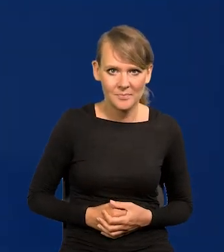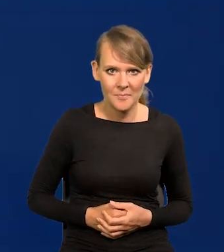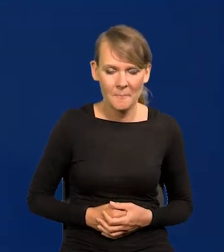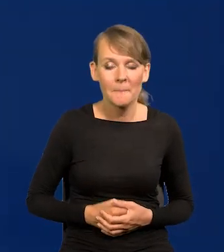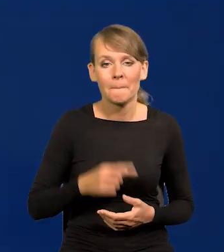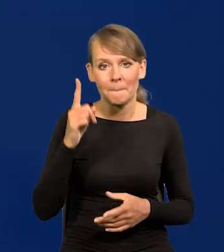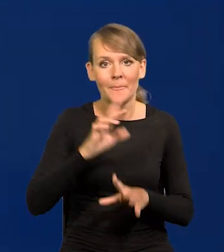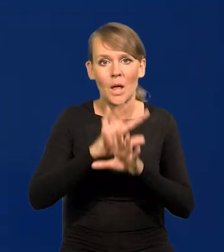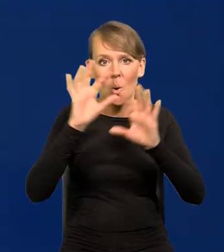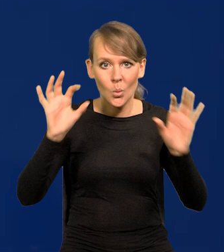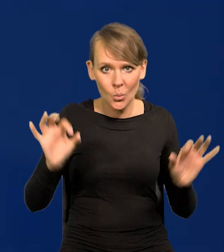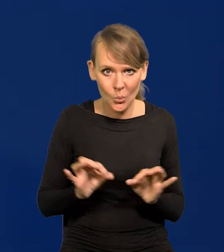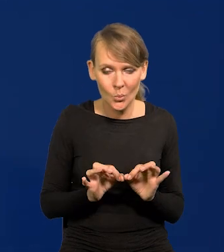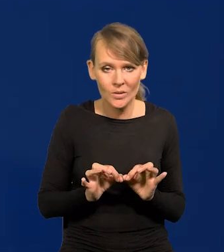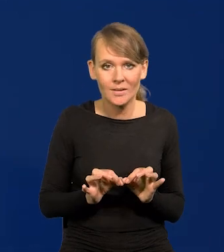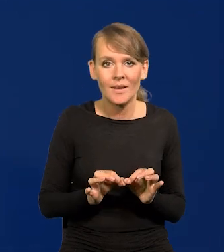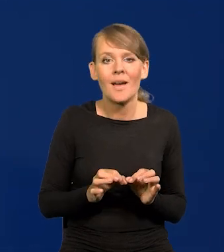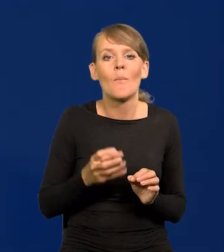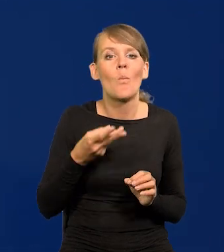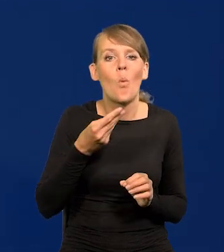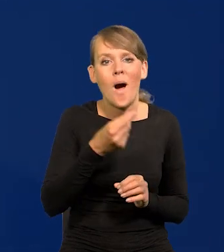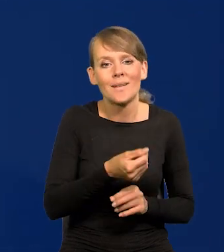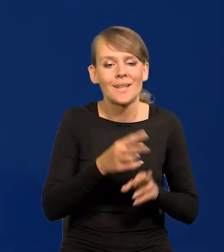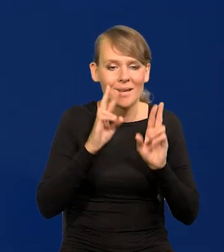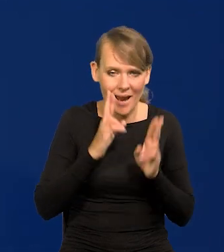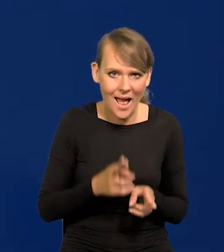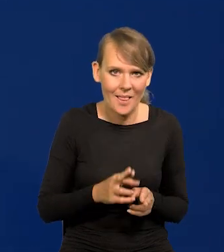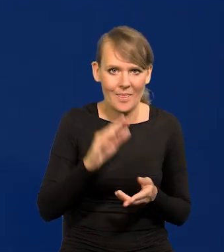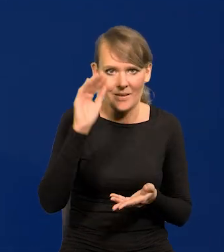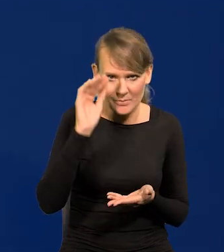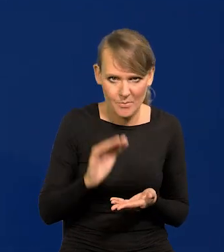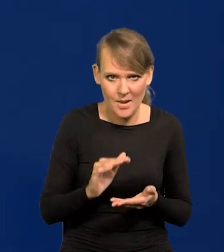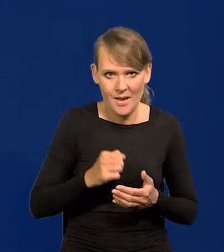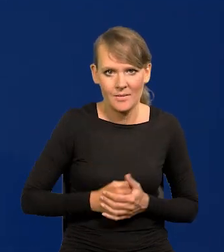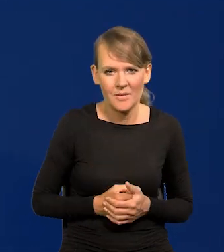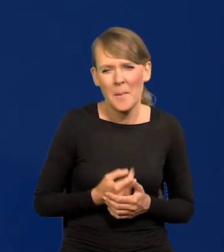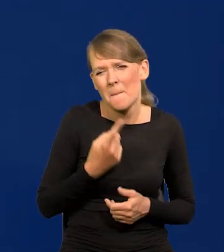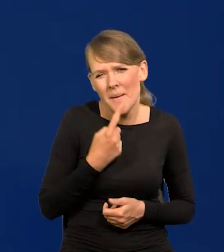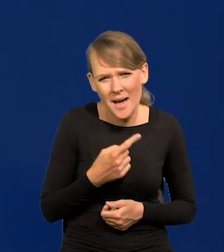Ale generalnie płace realne spadły niewiele,